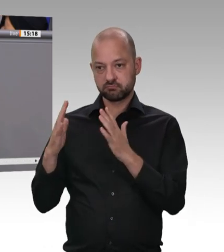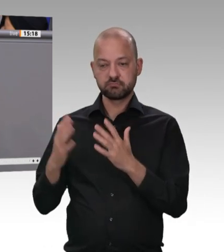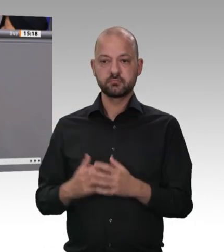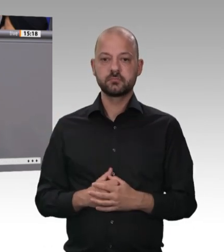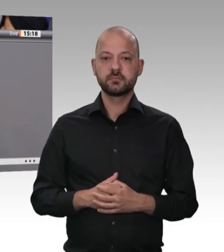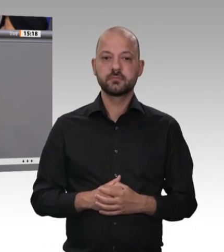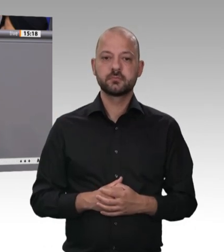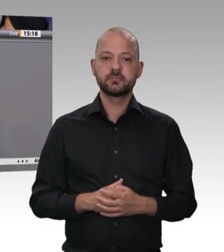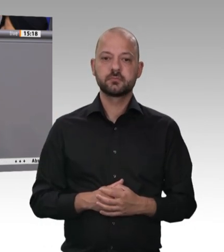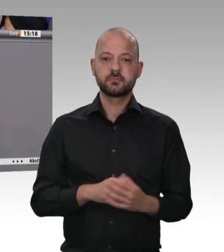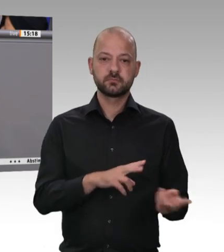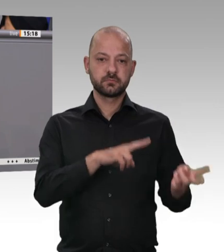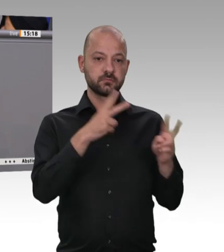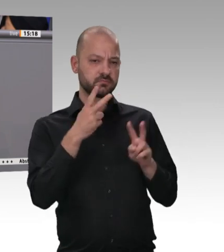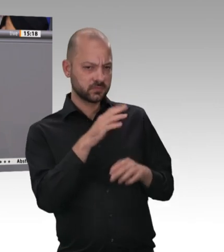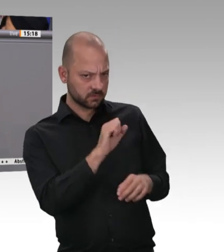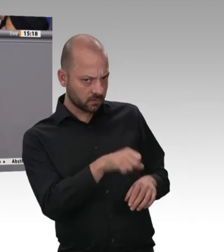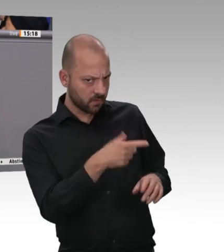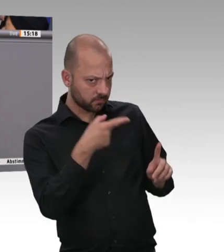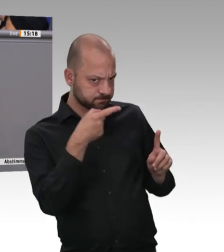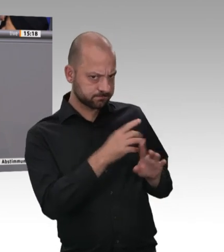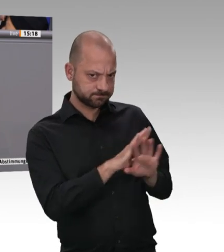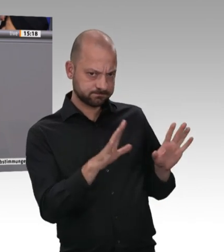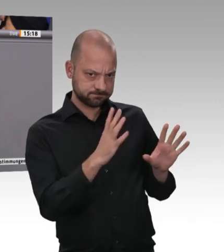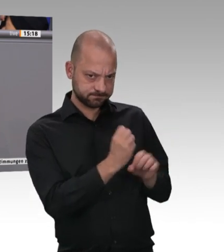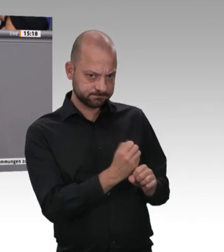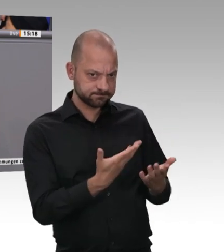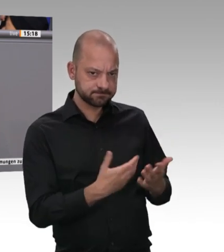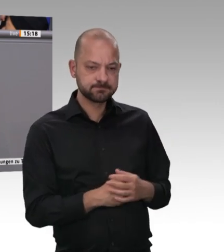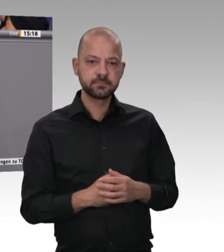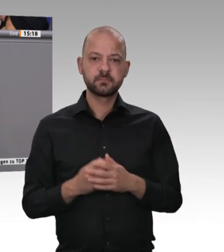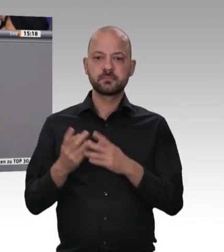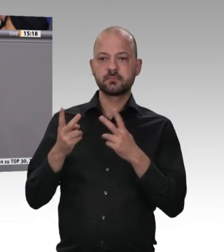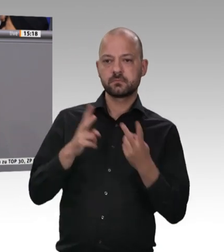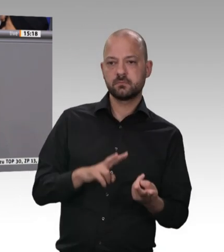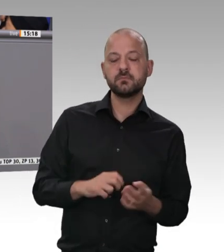sorgen, dass jeder seine Verantwortung konsequent wahrnimmt. Aber wir müssen auch als Gesellschaft